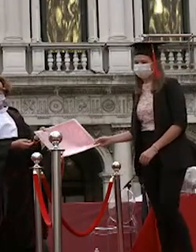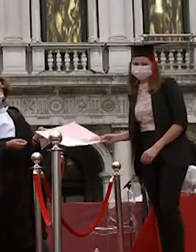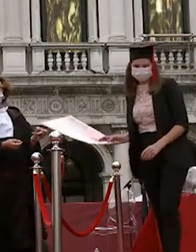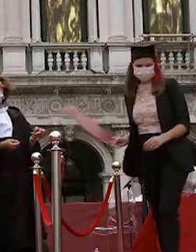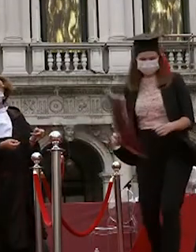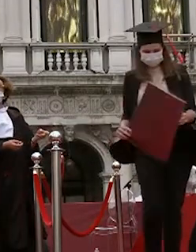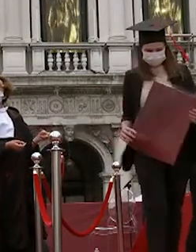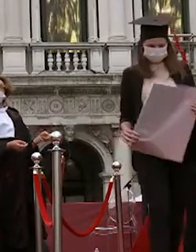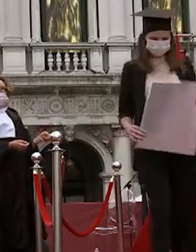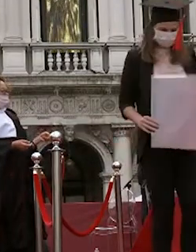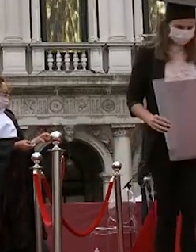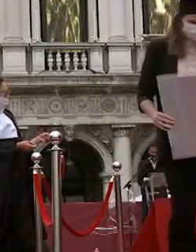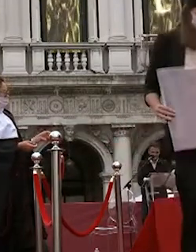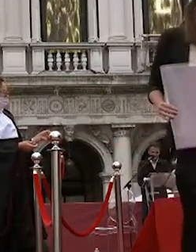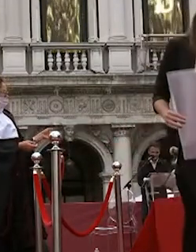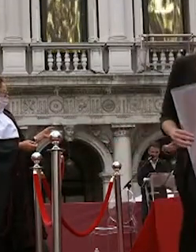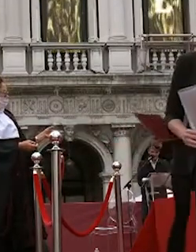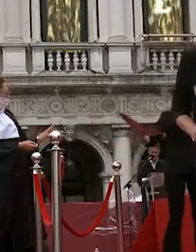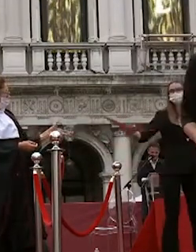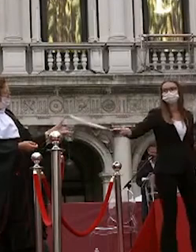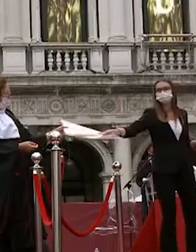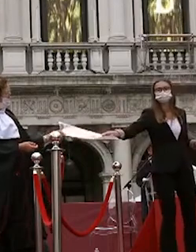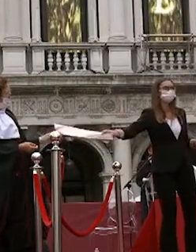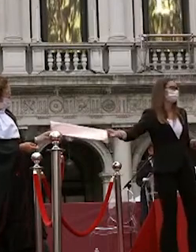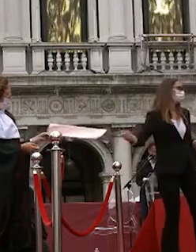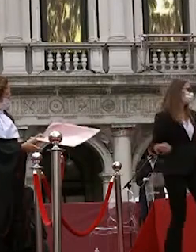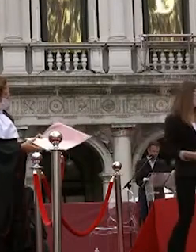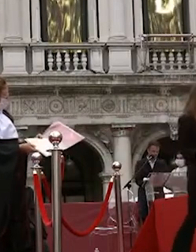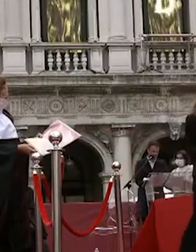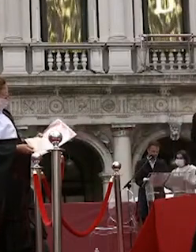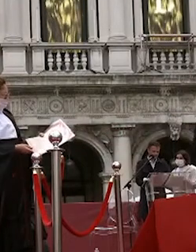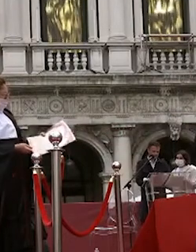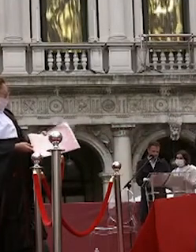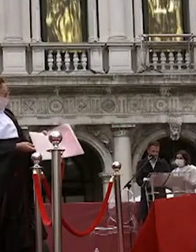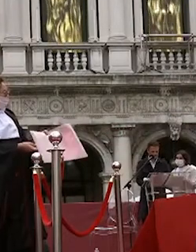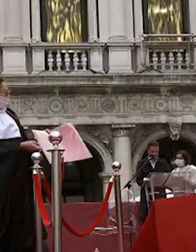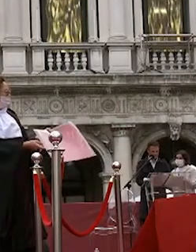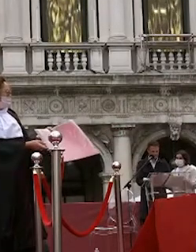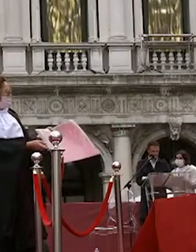alessandro marchesini sarà zambolin